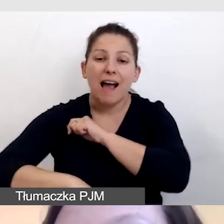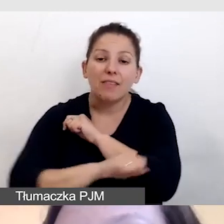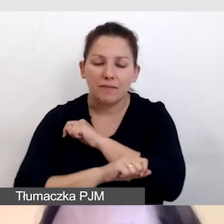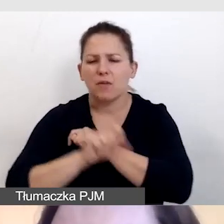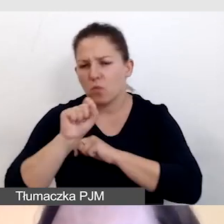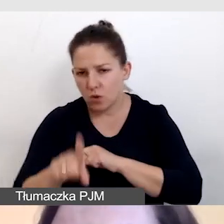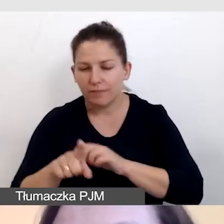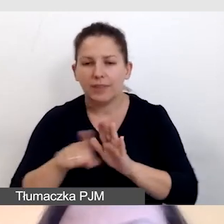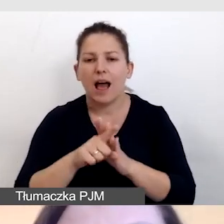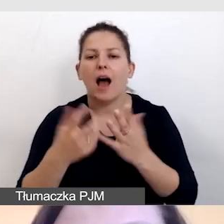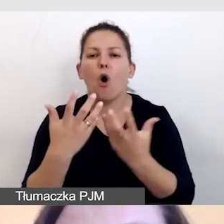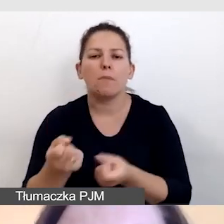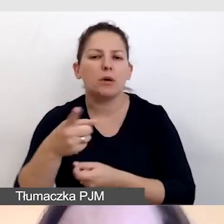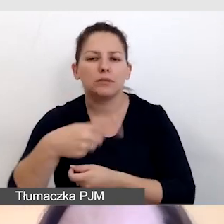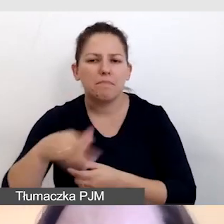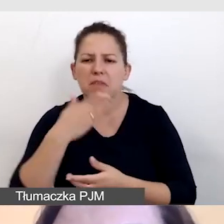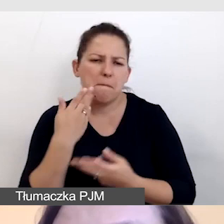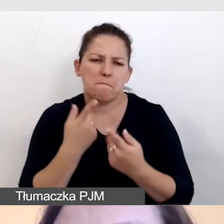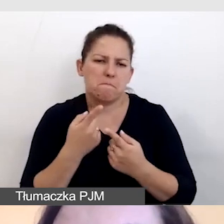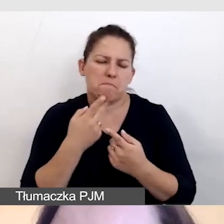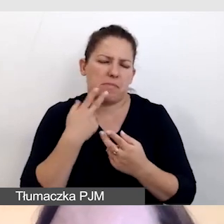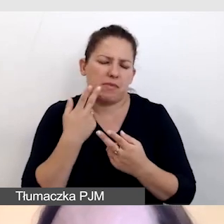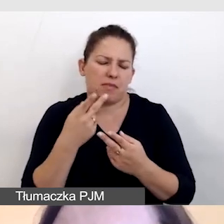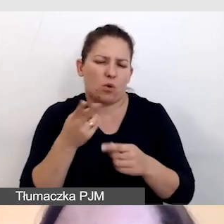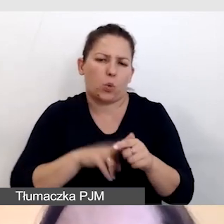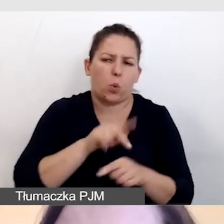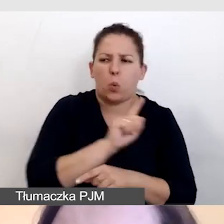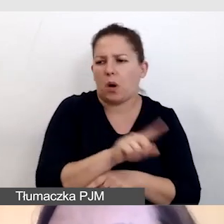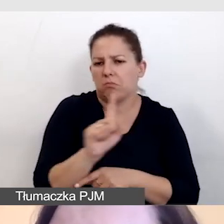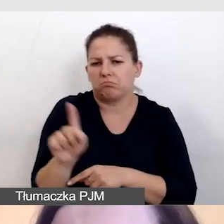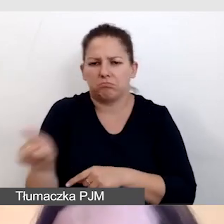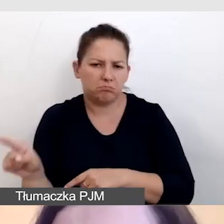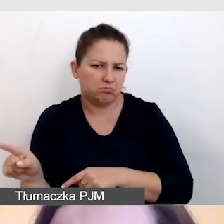Dla odbiorcy nie ma wielkiego znaczenia, którą formułę wykorzystamy.